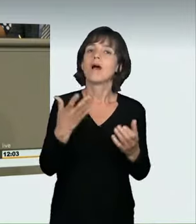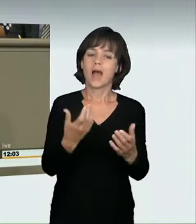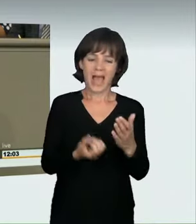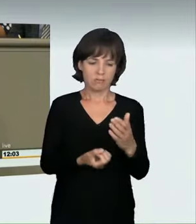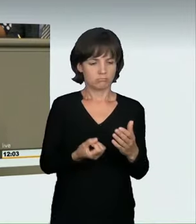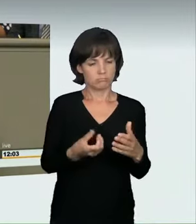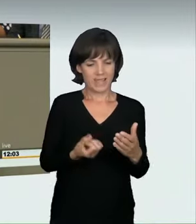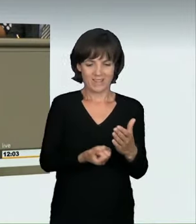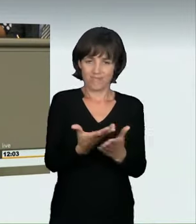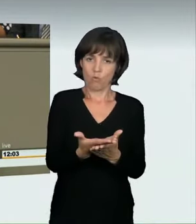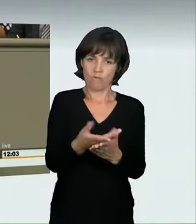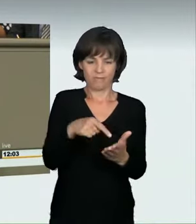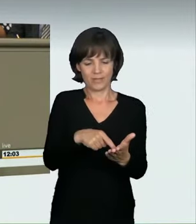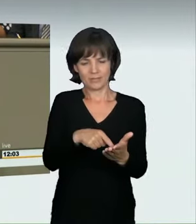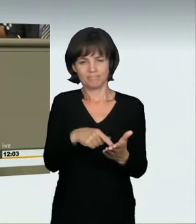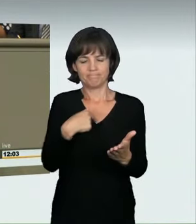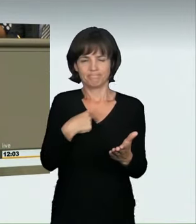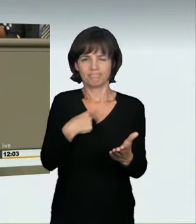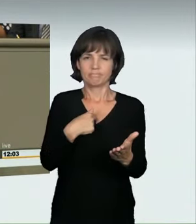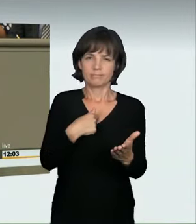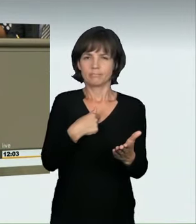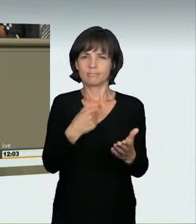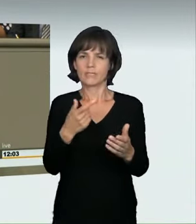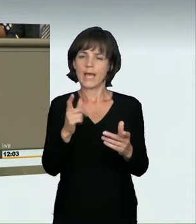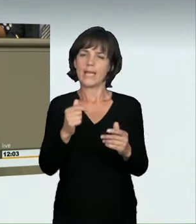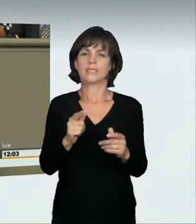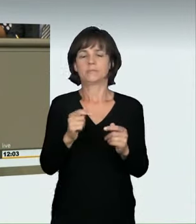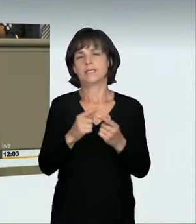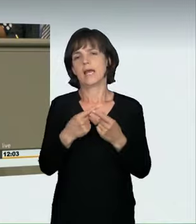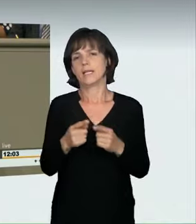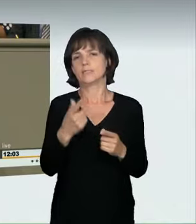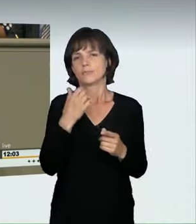in die richtige Richtung ging, war es uns als CDU und auch als Koalition wichtig,